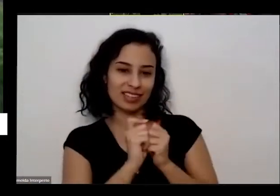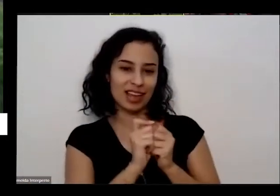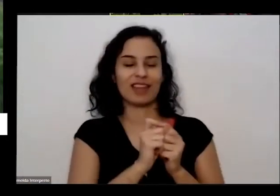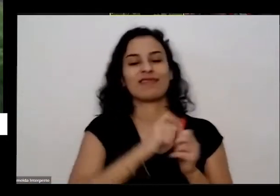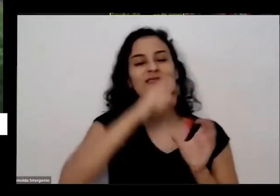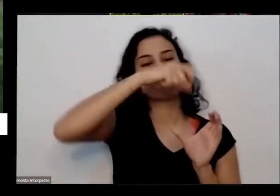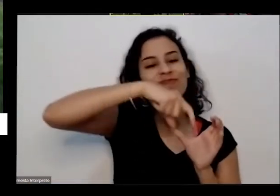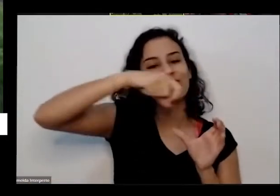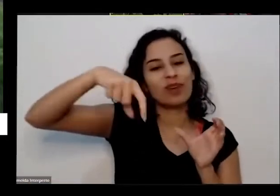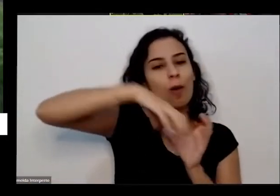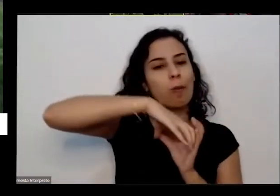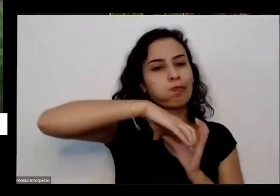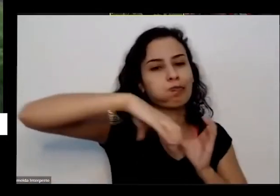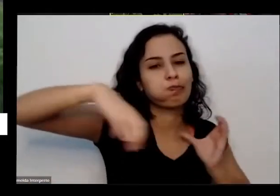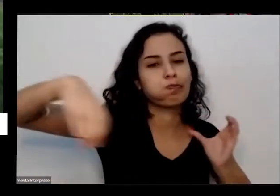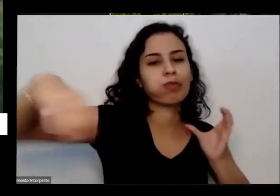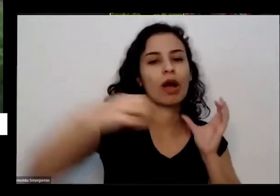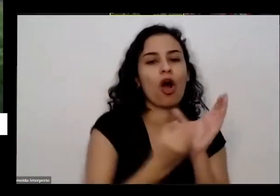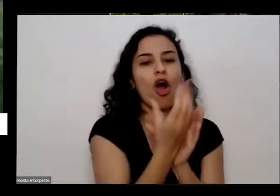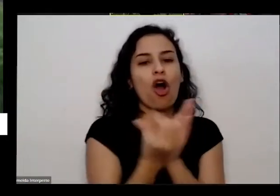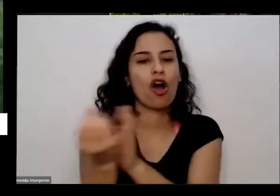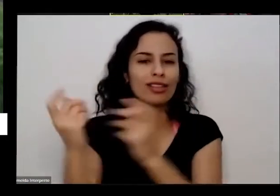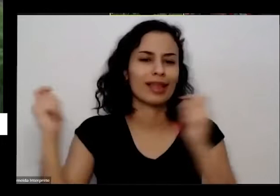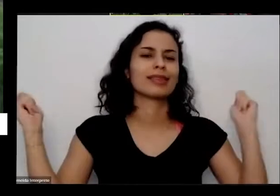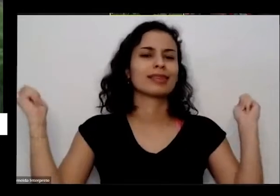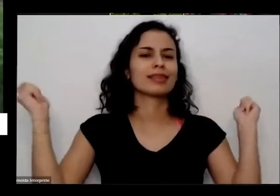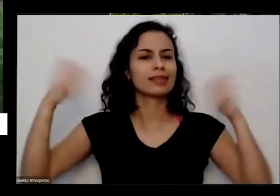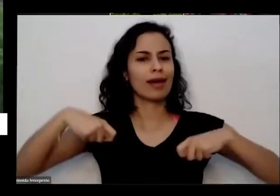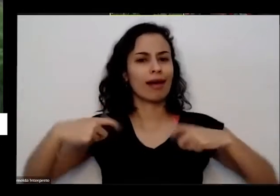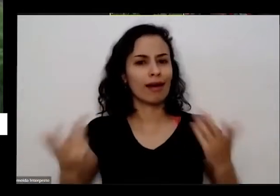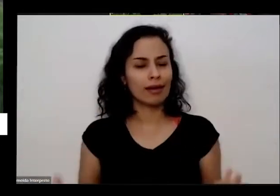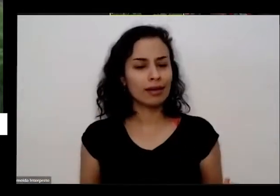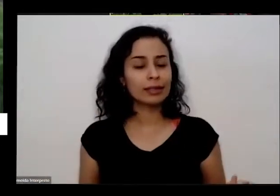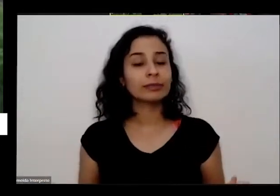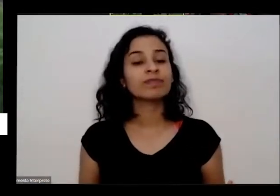algumas pessoas embaixo do prédio já começou a conversar resultado hoje minha mãe tá aqui do